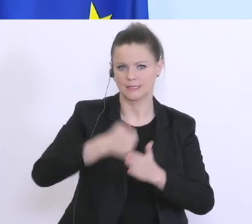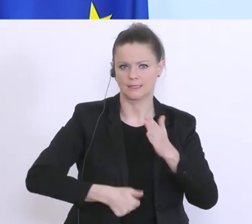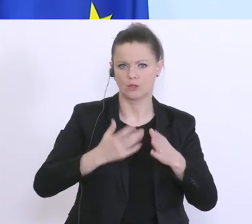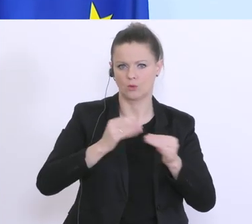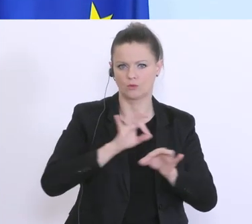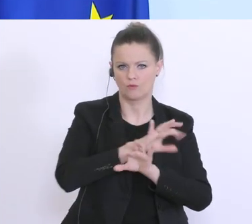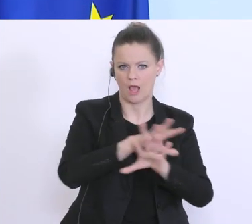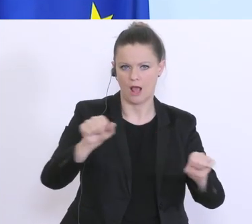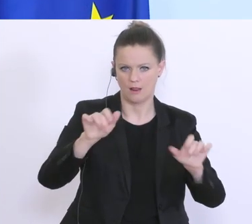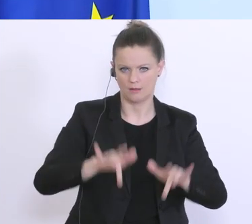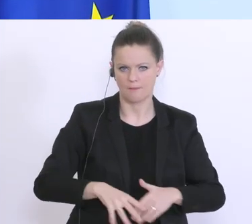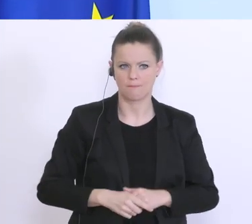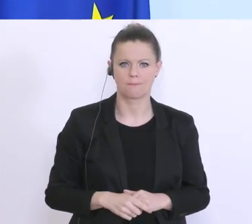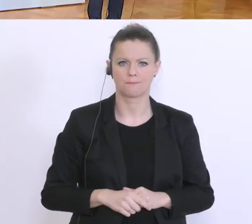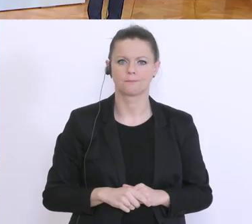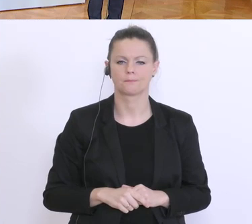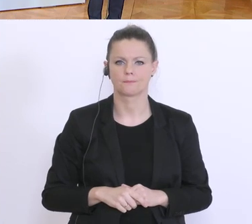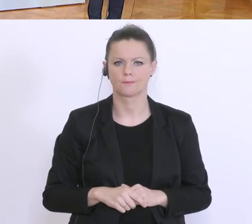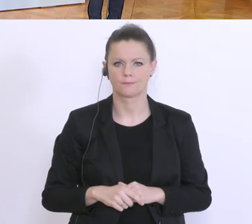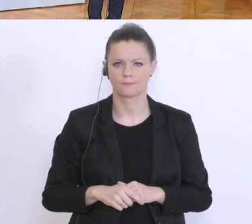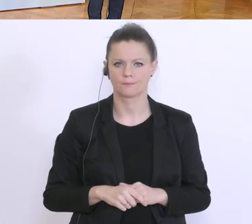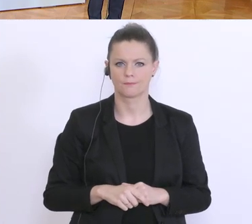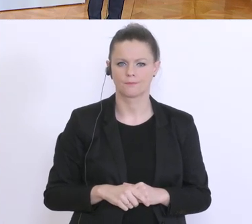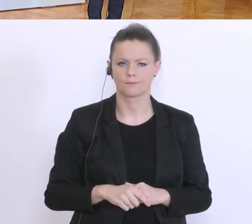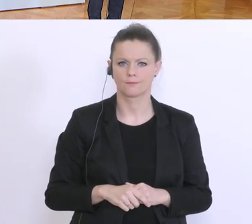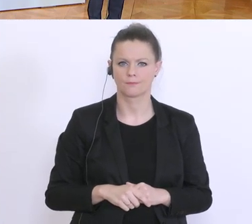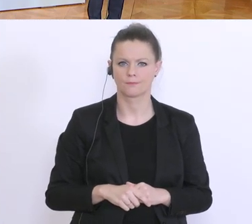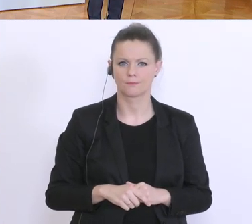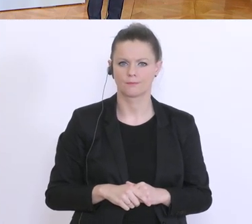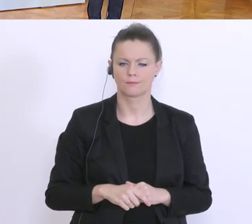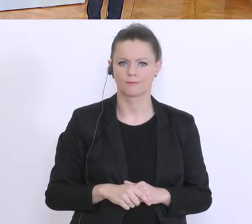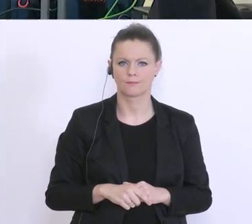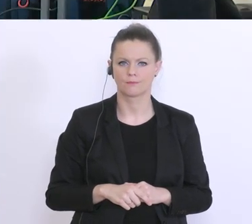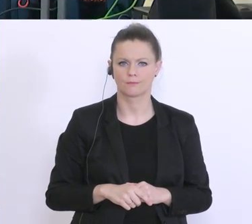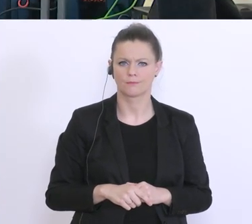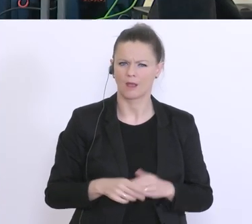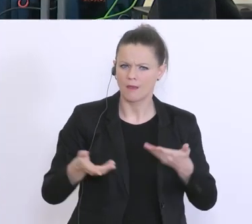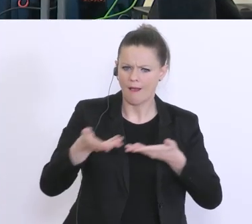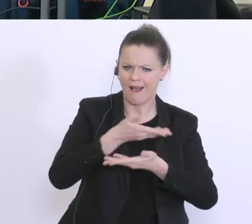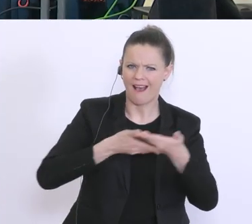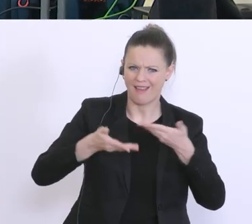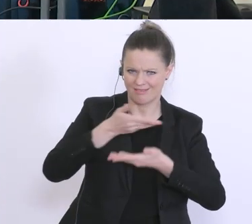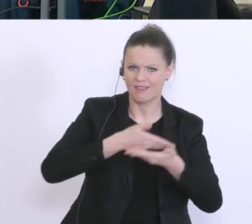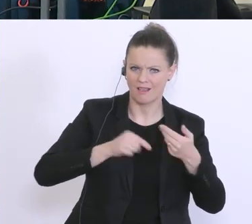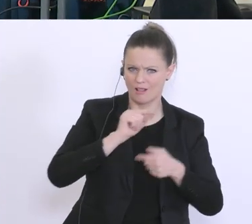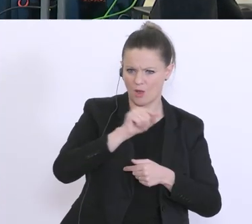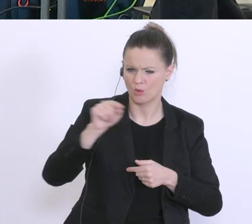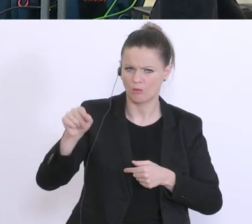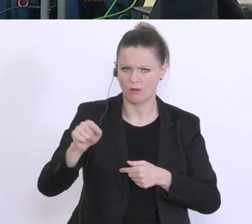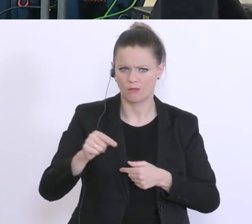Es gibt im Handel zunehmend Unmut, dass die Lebensmittelketten auch Non-Food-Produkte